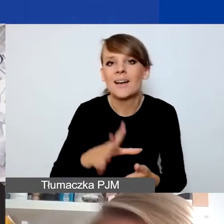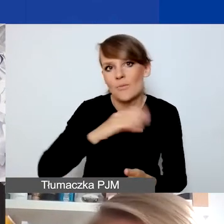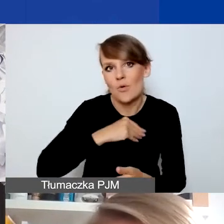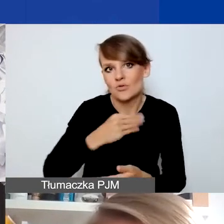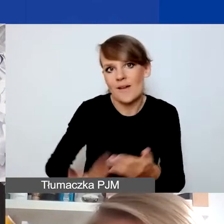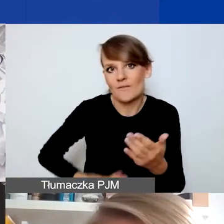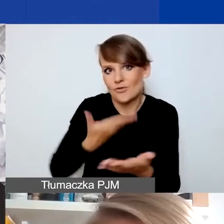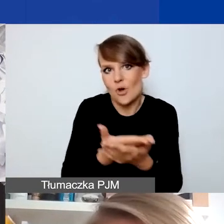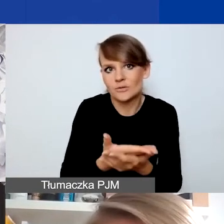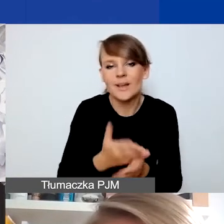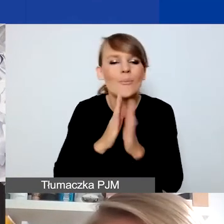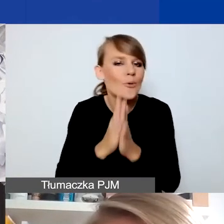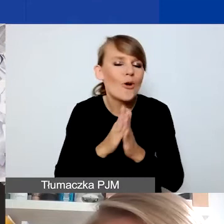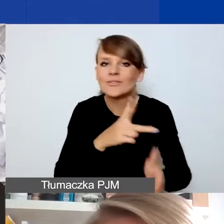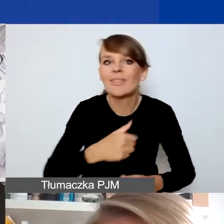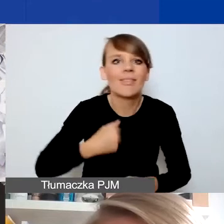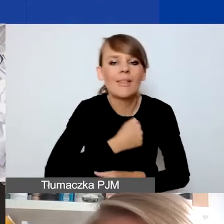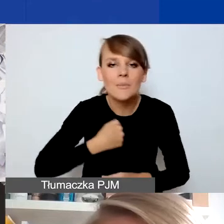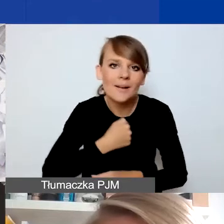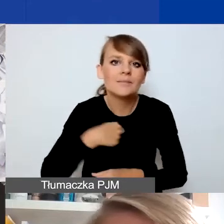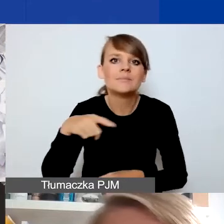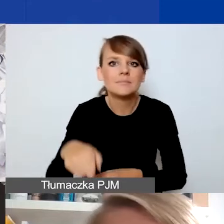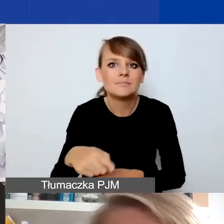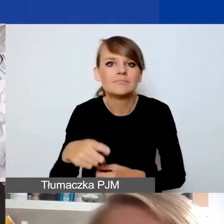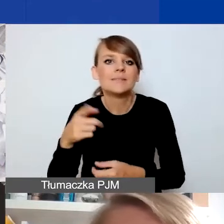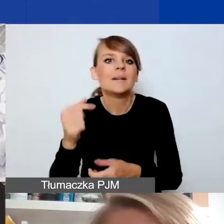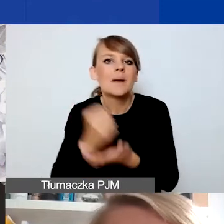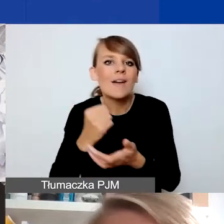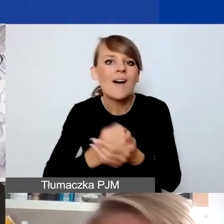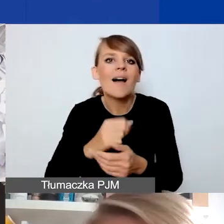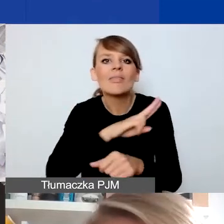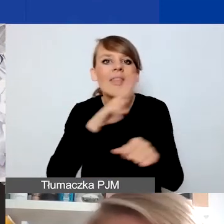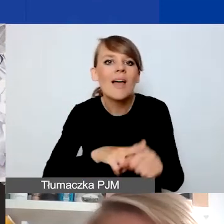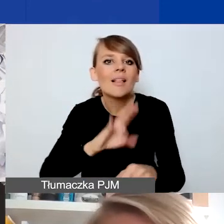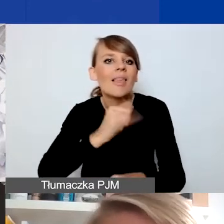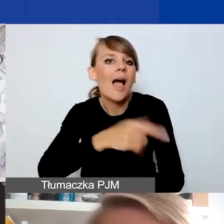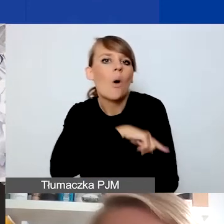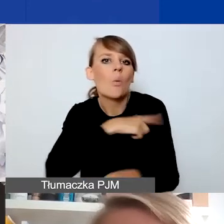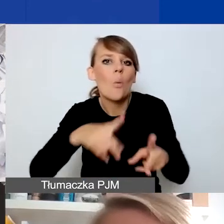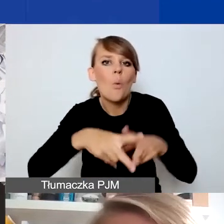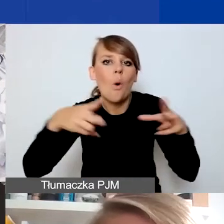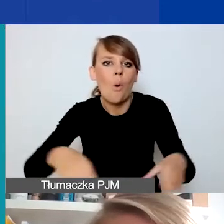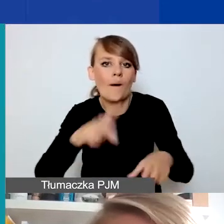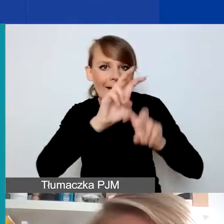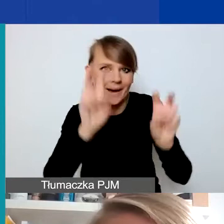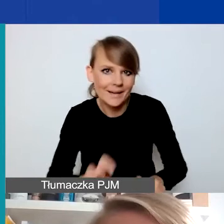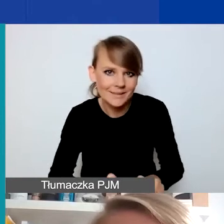Tak że tutaj proszę się z góry nie przejmować kwestią terminu czy długości samego kryzysu - to jest tutaj nieco drugorzędne.